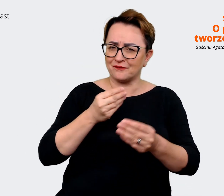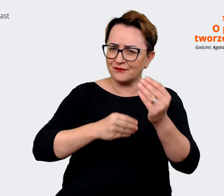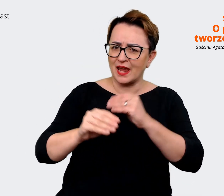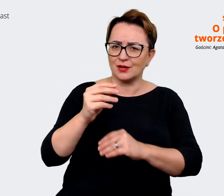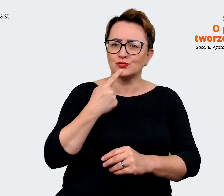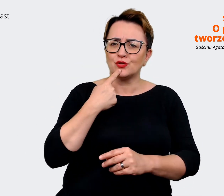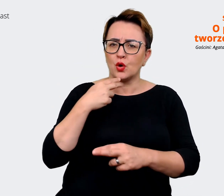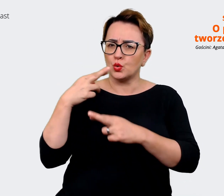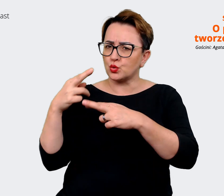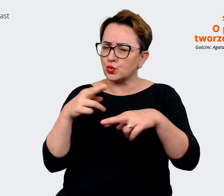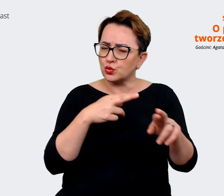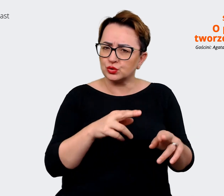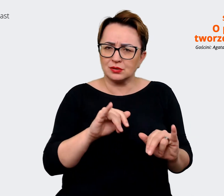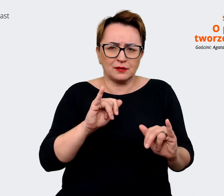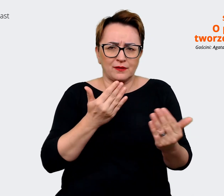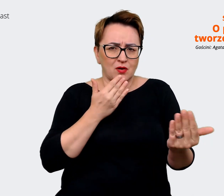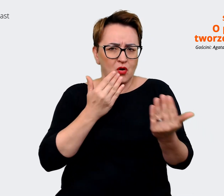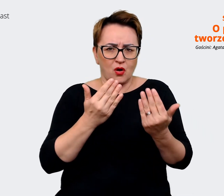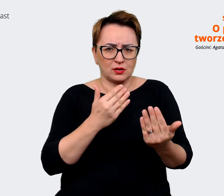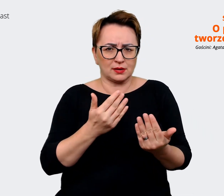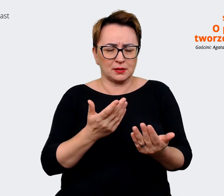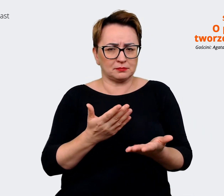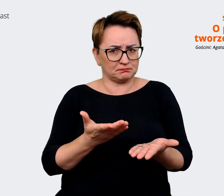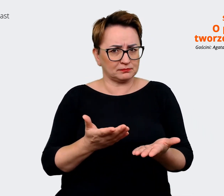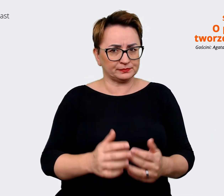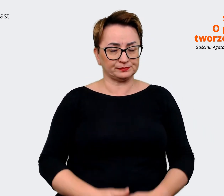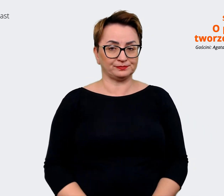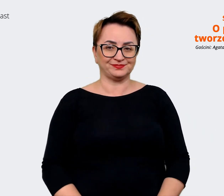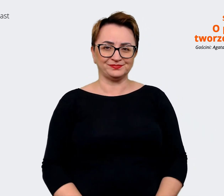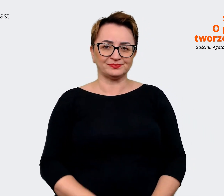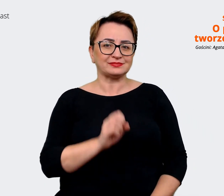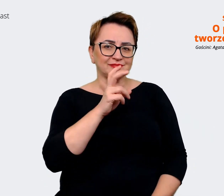różnią? Czy możemy coś tutaj podpowiedzieć? Agata: Message house to jest takie narzędzie,